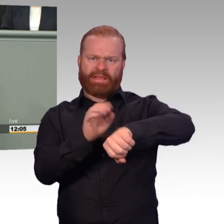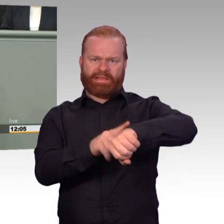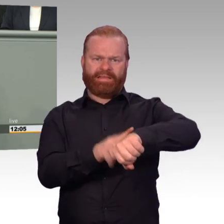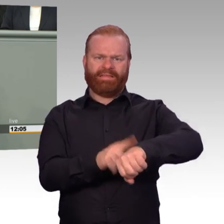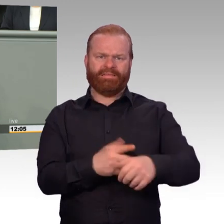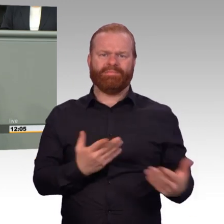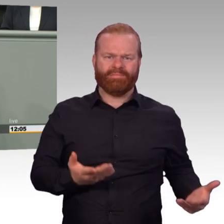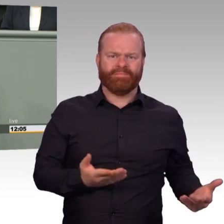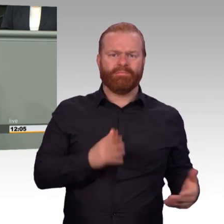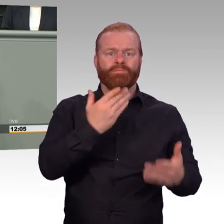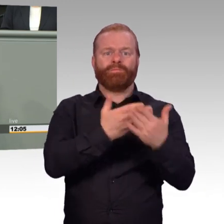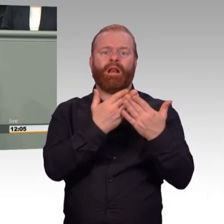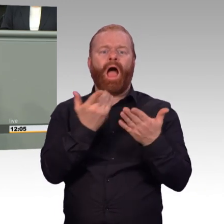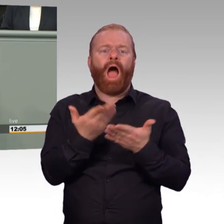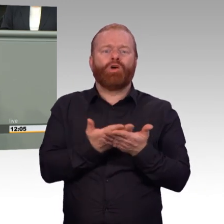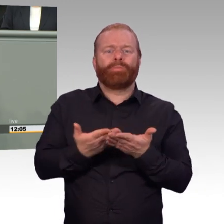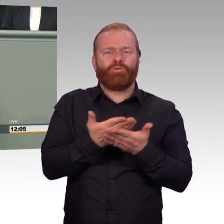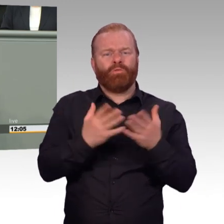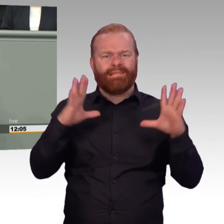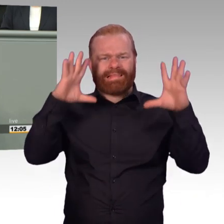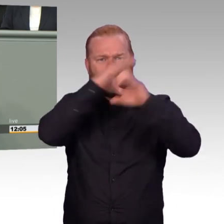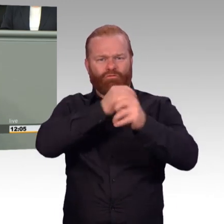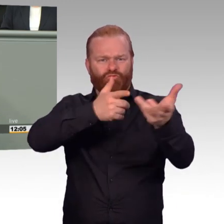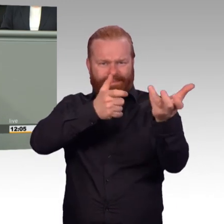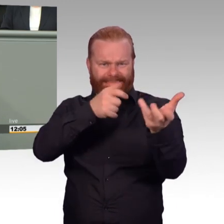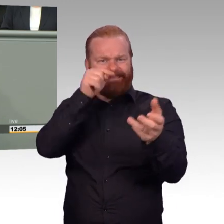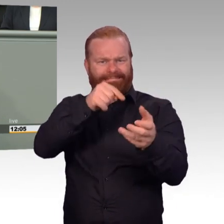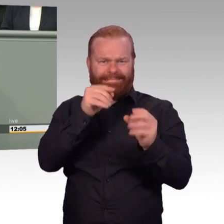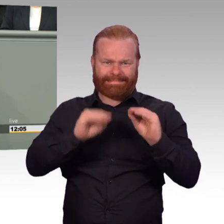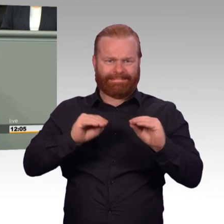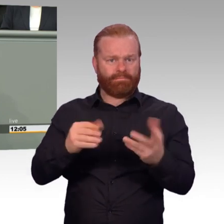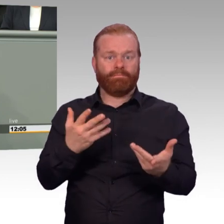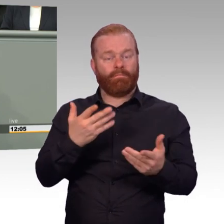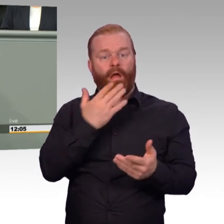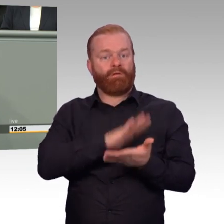ein ganzes Bataillon des Heeres im Urlaub gewesen wäre. Dann sind da mittlerweile